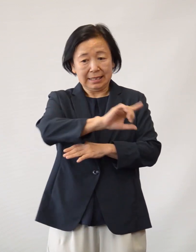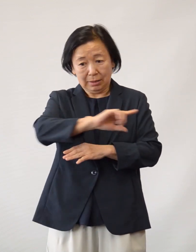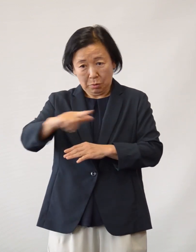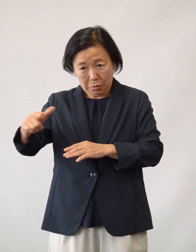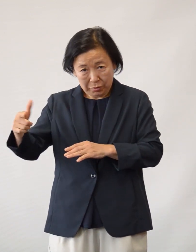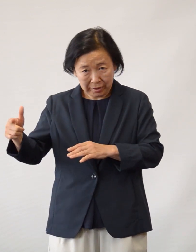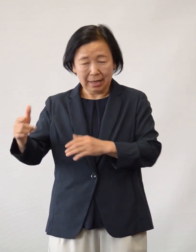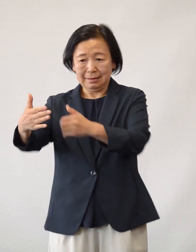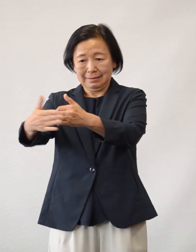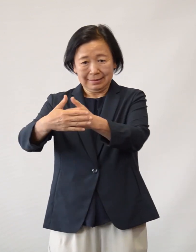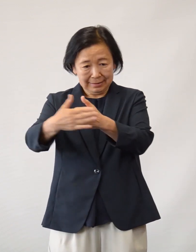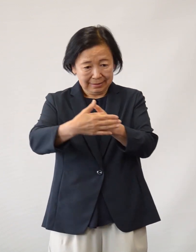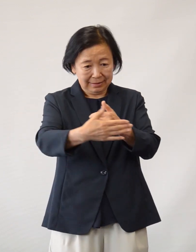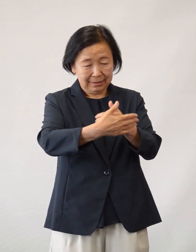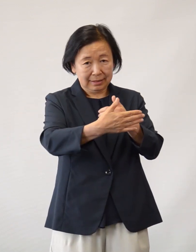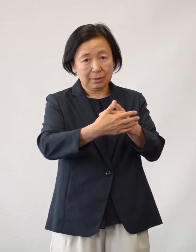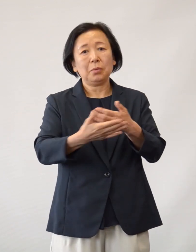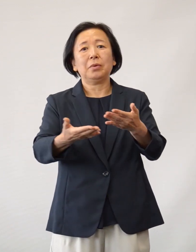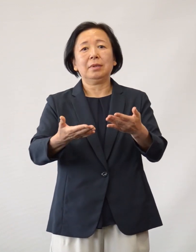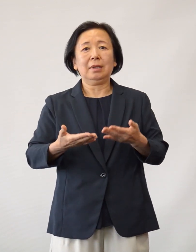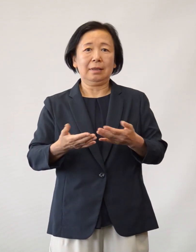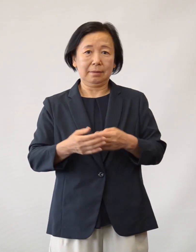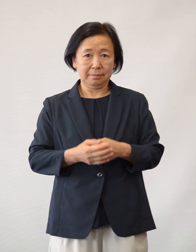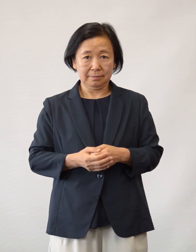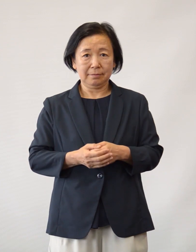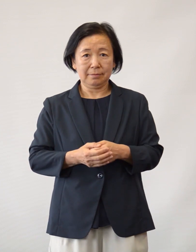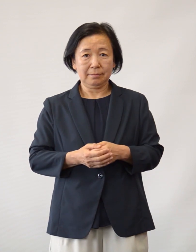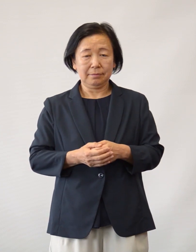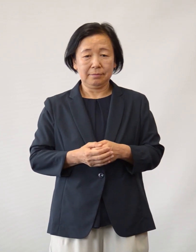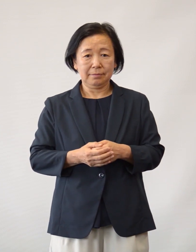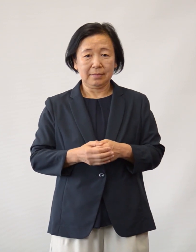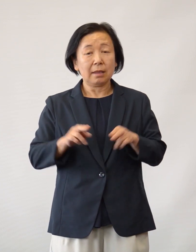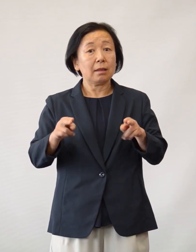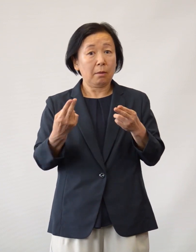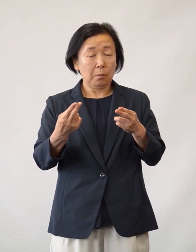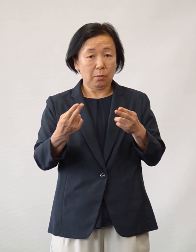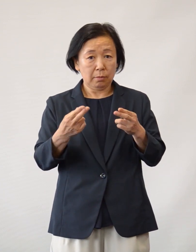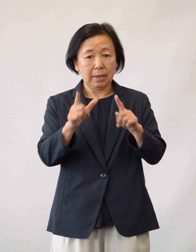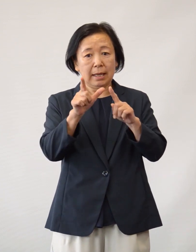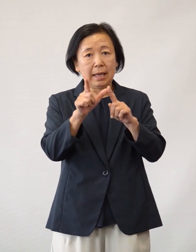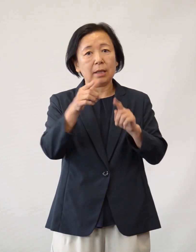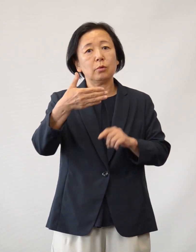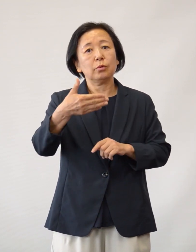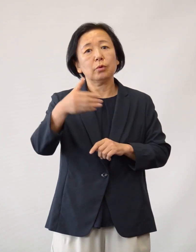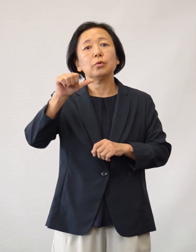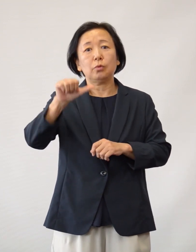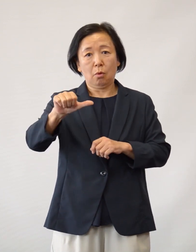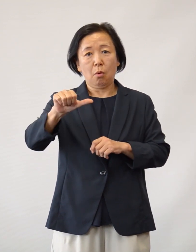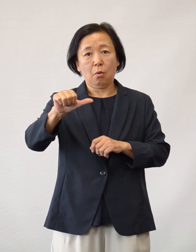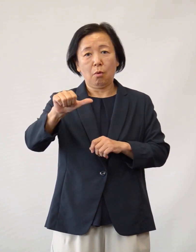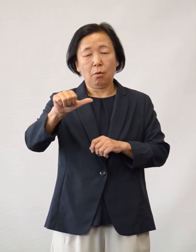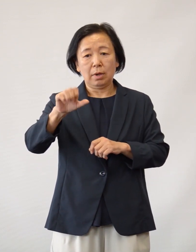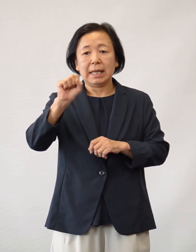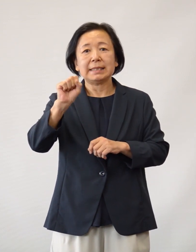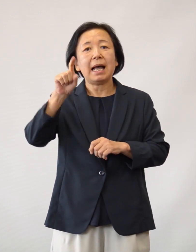様々な方面から多数のご支援をいただきました N95マスク サージカルマスク